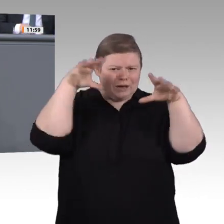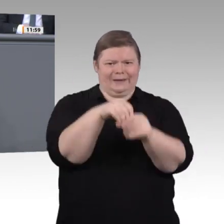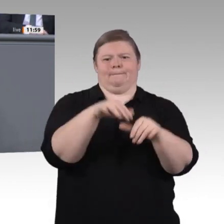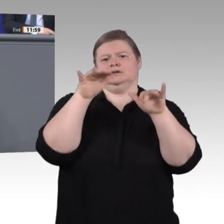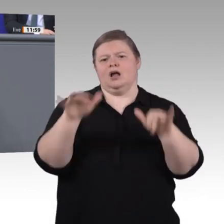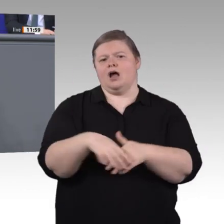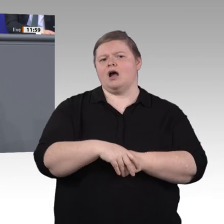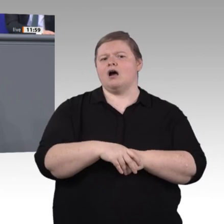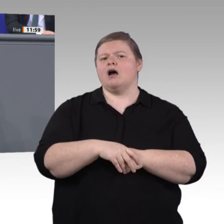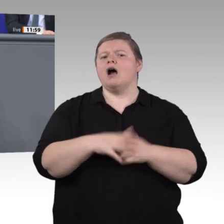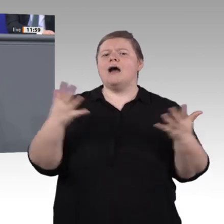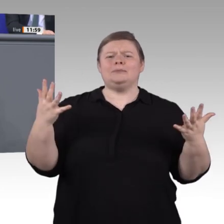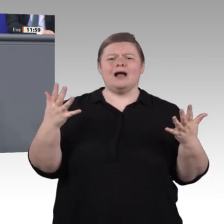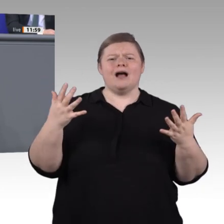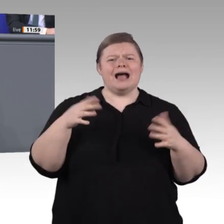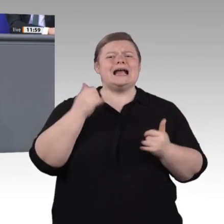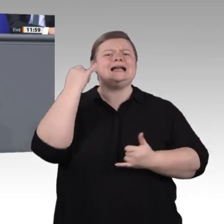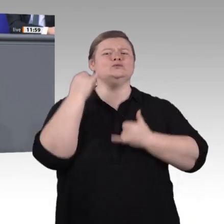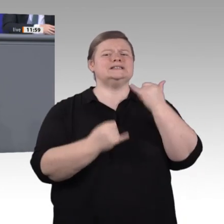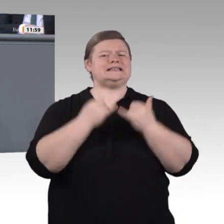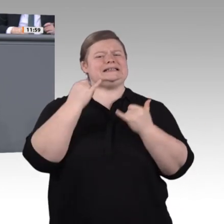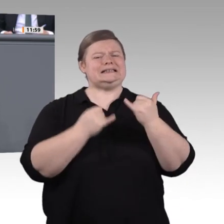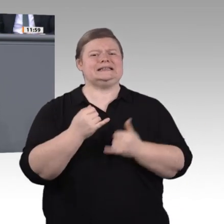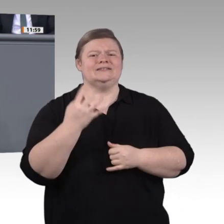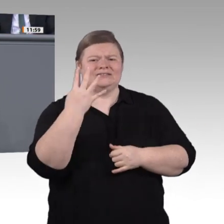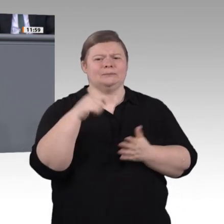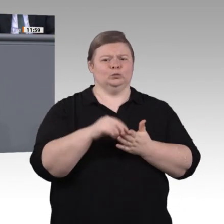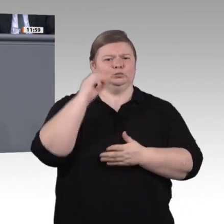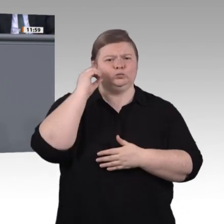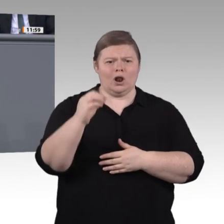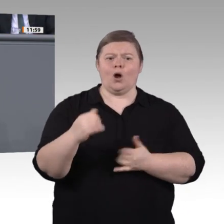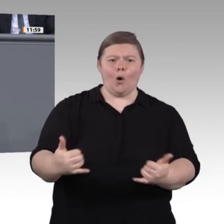jetzt kommt der Unterschied – mit einer finanziellen Ausstattung, liebe CDU, jenseits